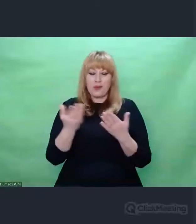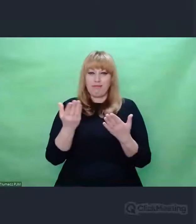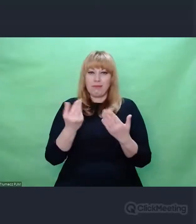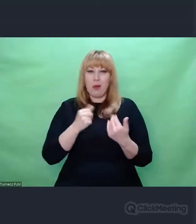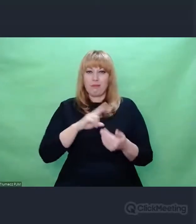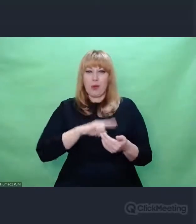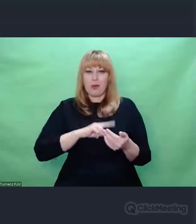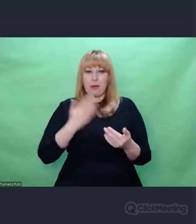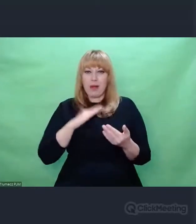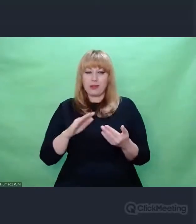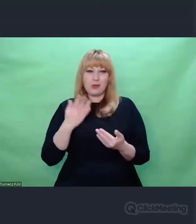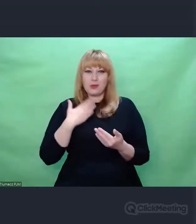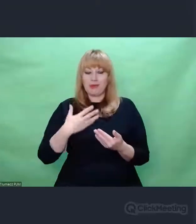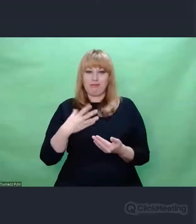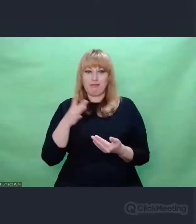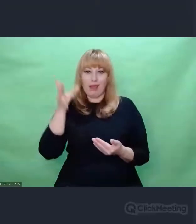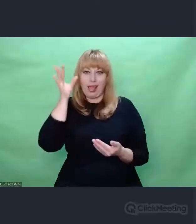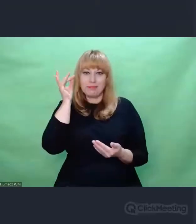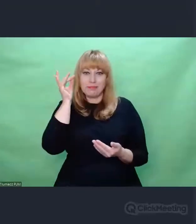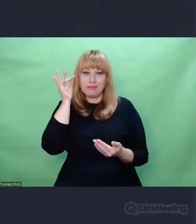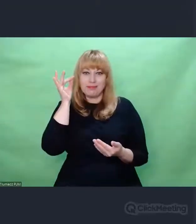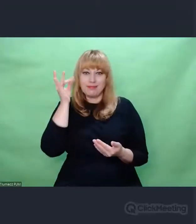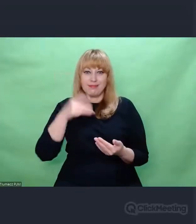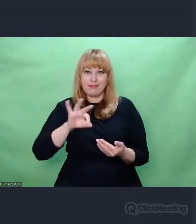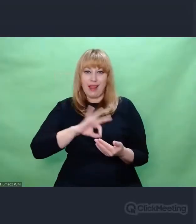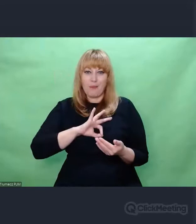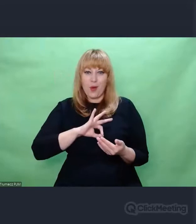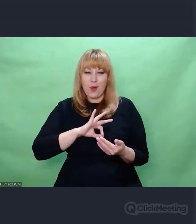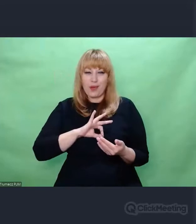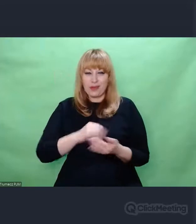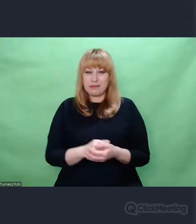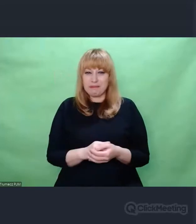Ono jest potwierdzone spostrzeżeniami.